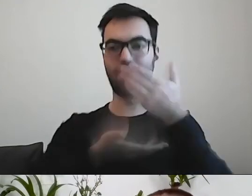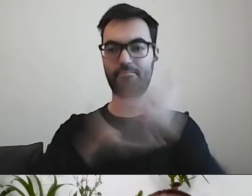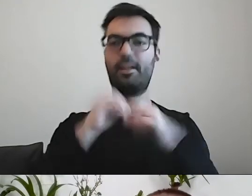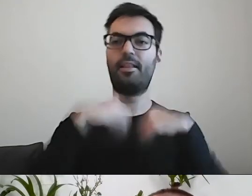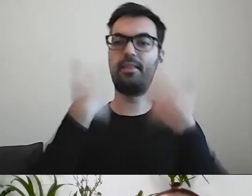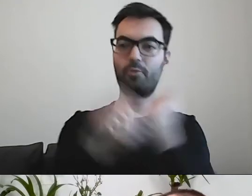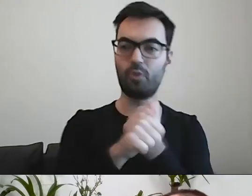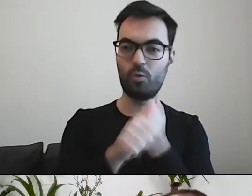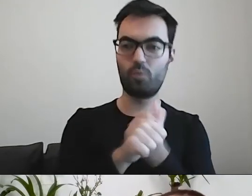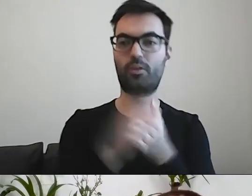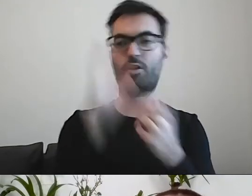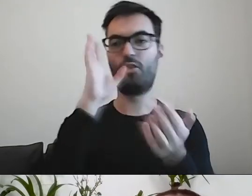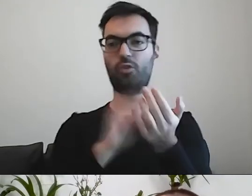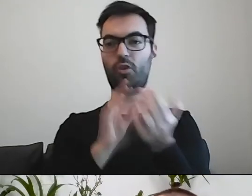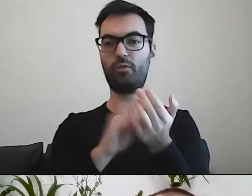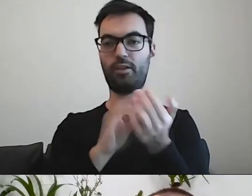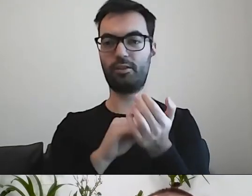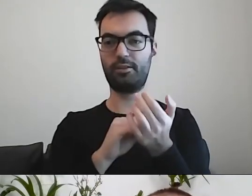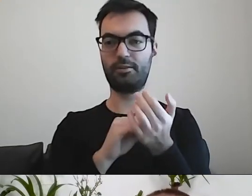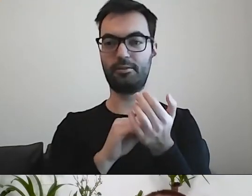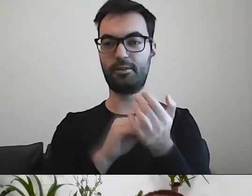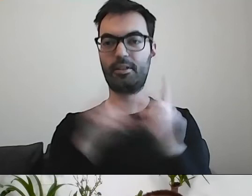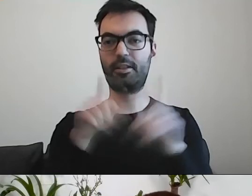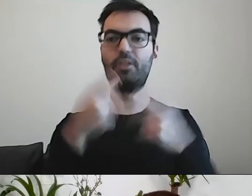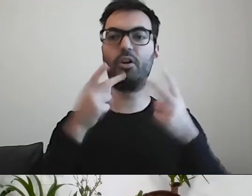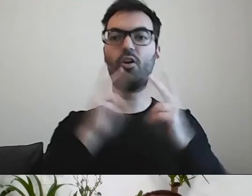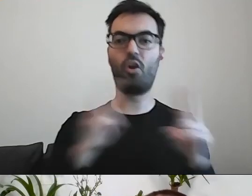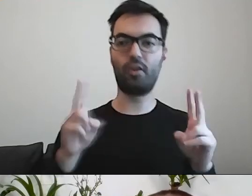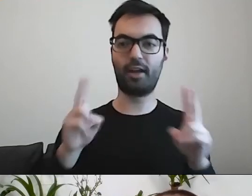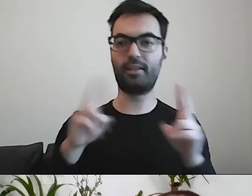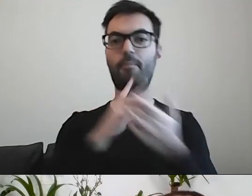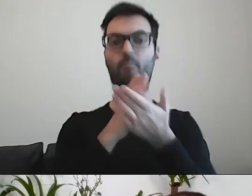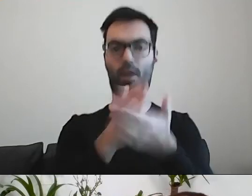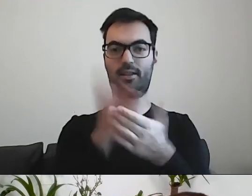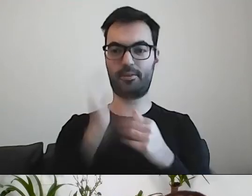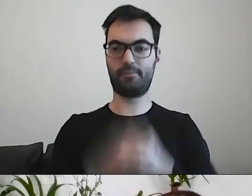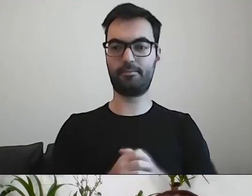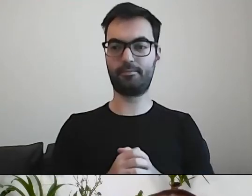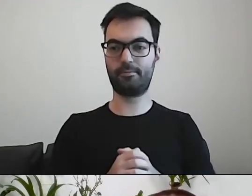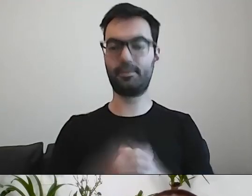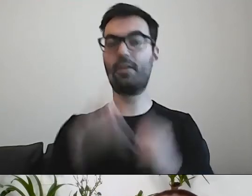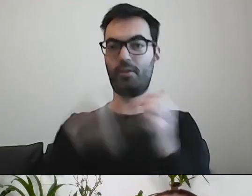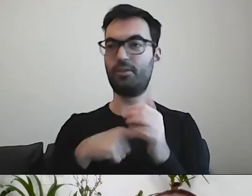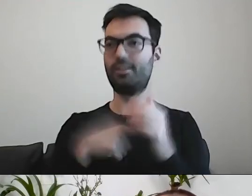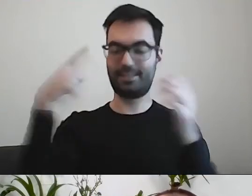doświadczeniem, konkretnymi podpowiedziami. MAŁGORZATA: Po to jest Warszawska Akademia Dostępności.